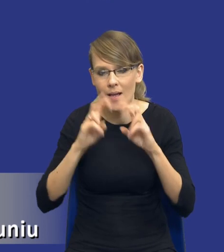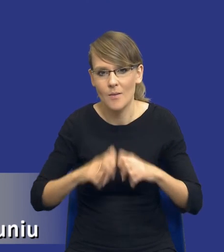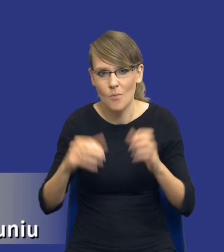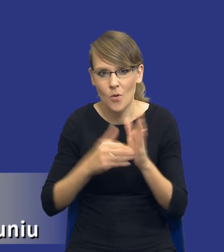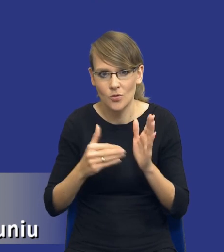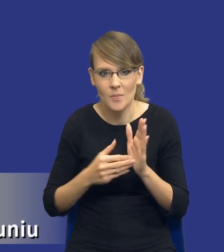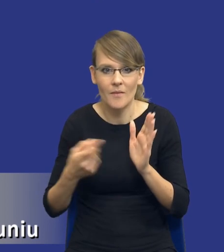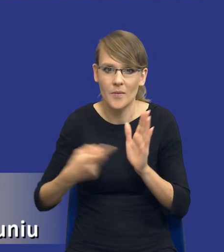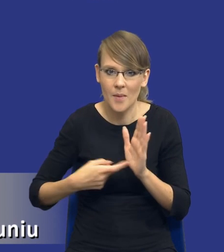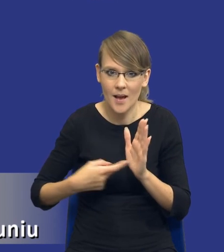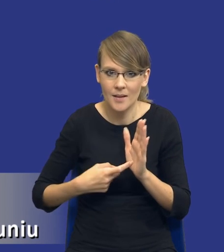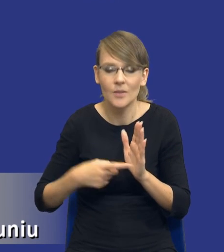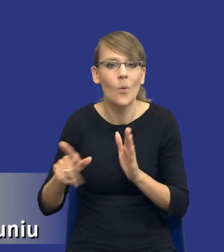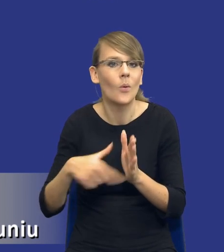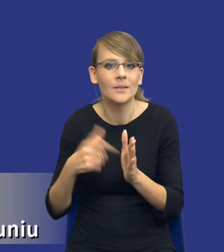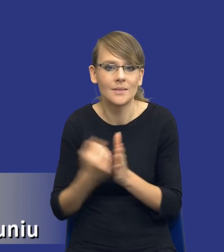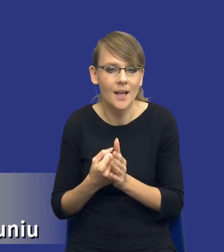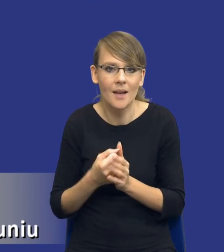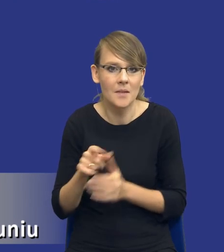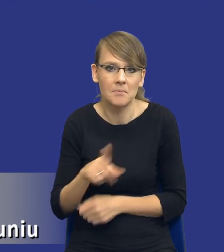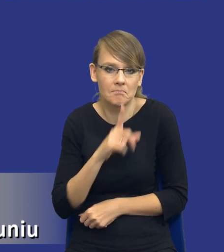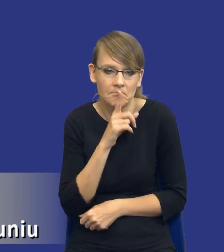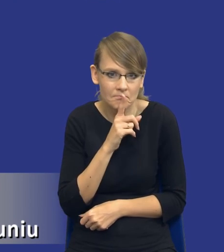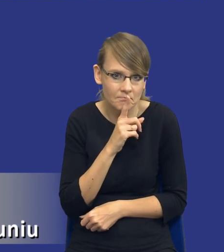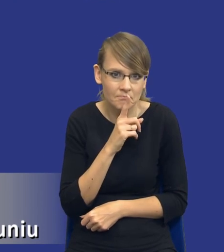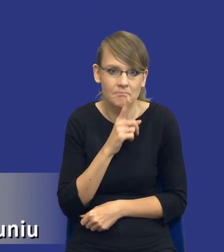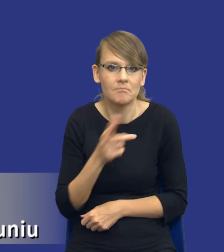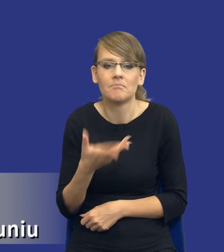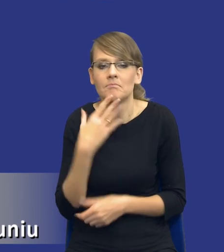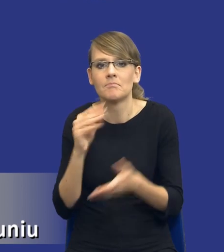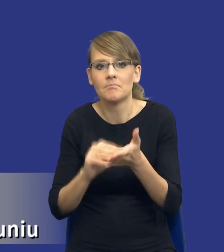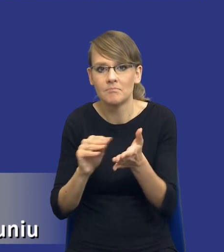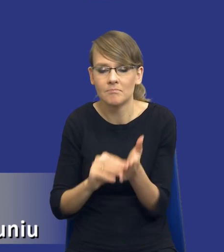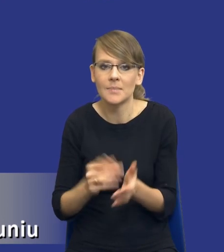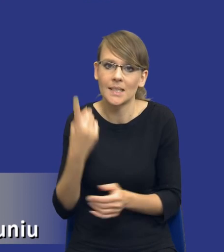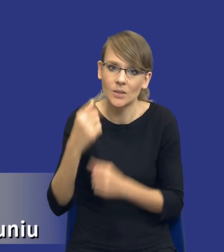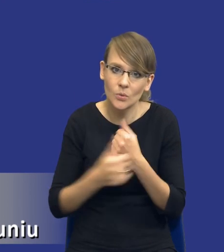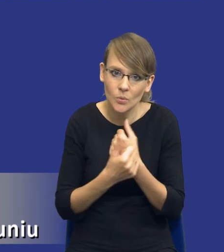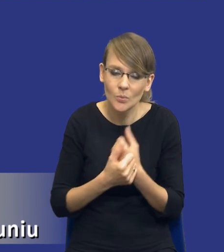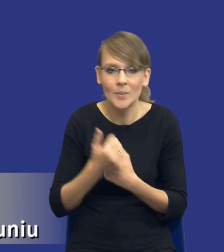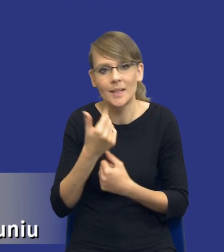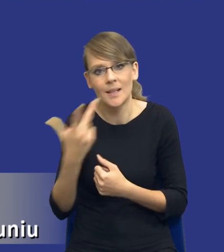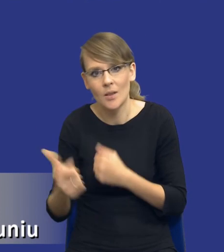Tutaj ustawa w zupełności milczy, nie przesądza o tym, czy to ma być jeden dokument, czy to ma być kilka dokumentów, czy to w ogóle